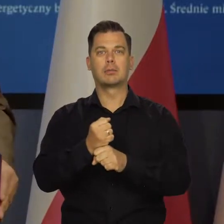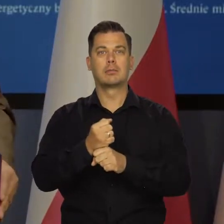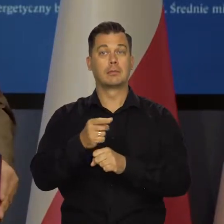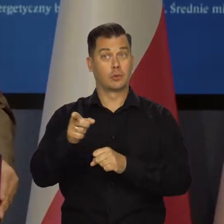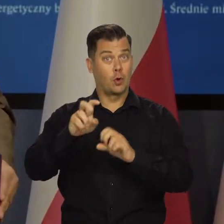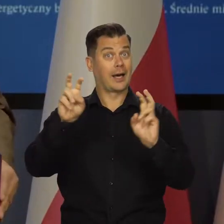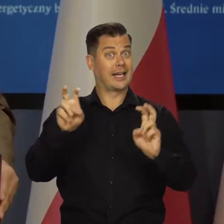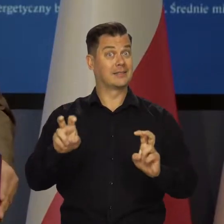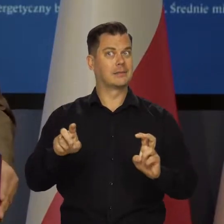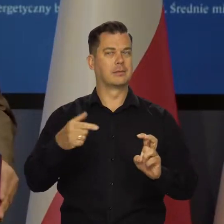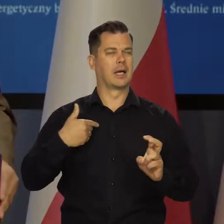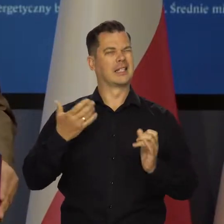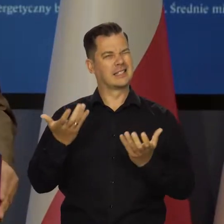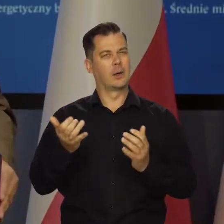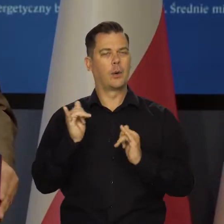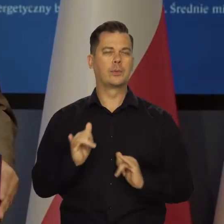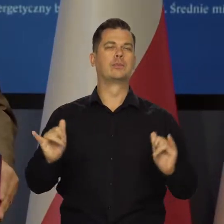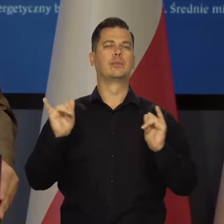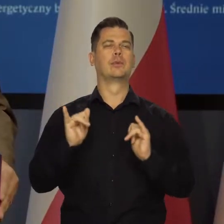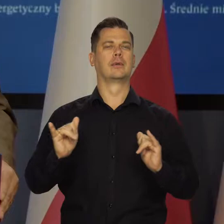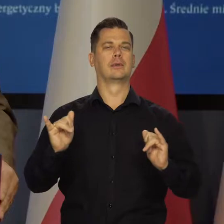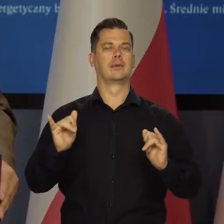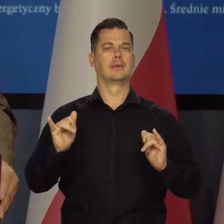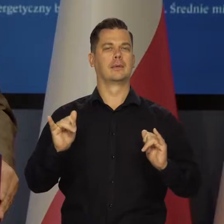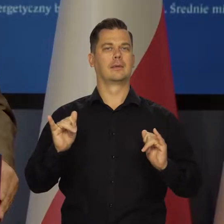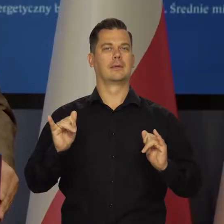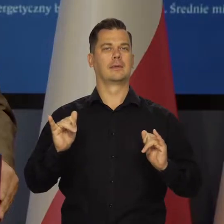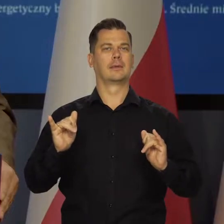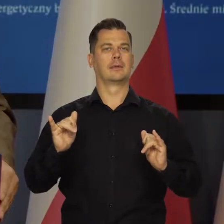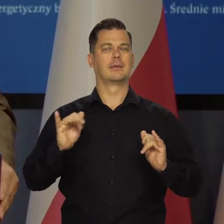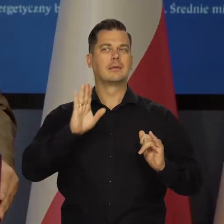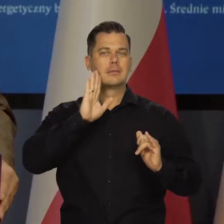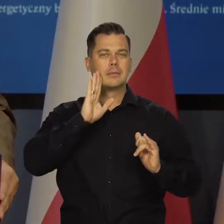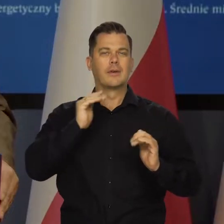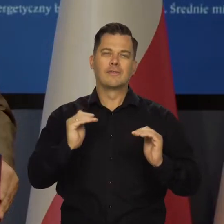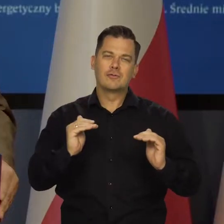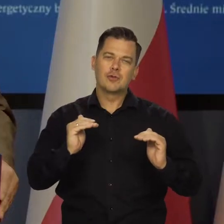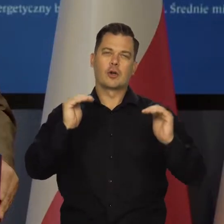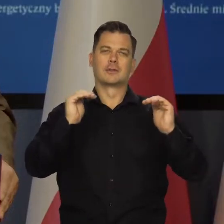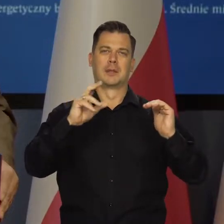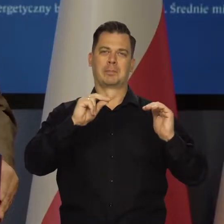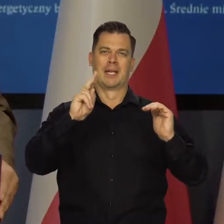właśnie kryzysu. Żeby mu się udało zachować chociaż minimalny wzrost gospodarczy.